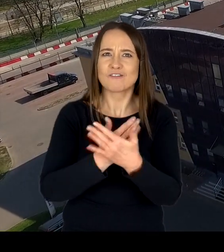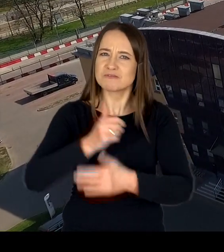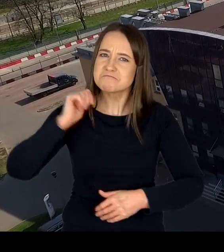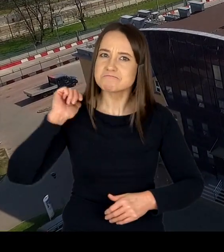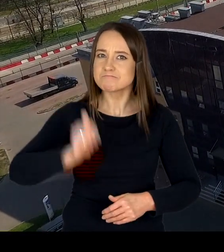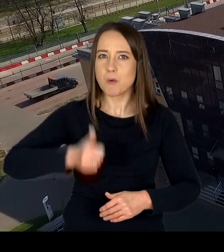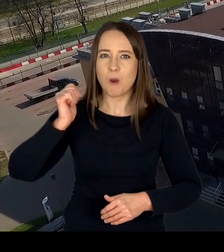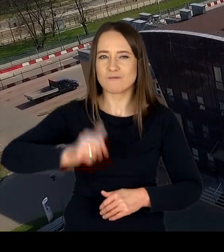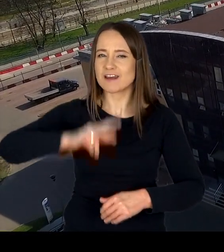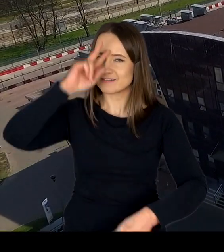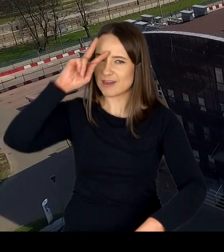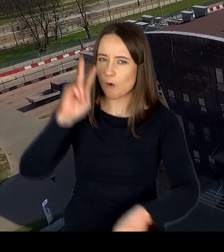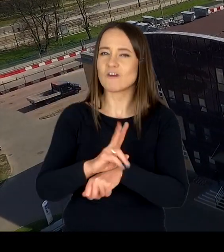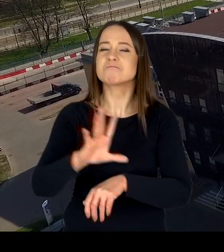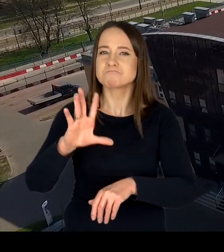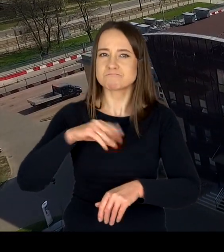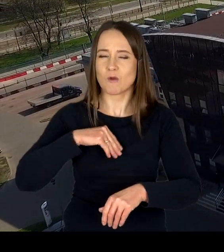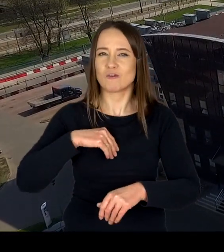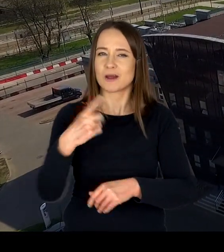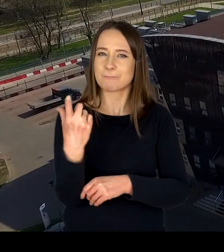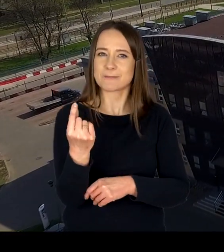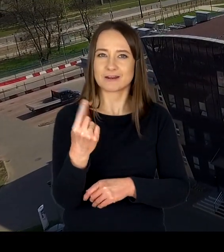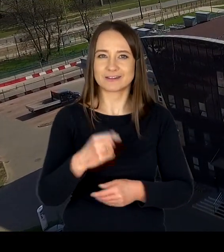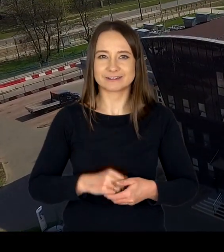i godnego zaufania partnera.